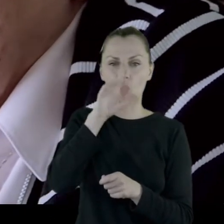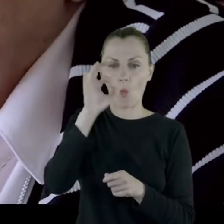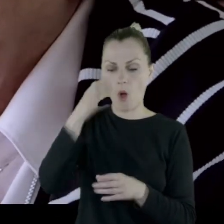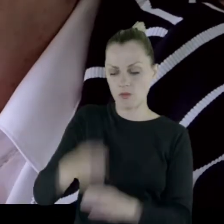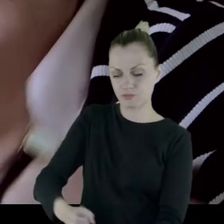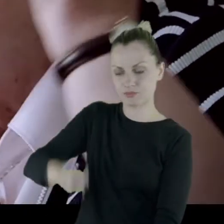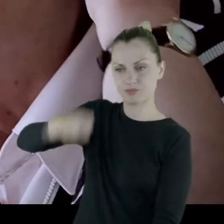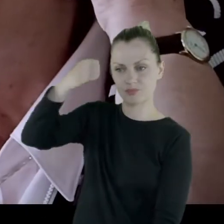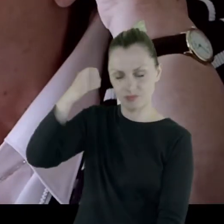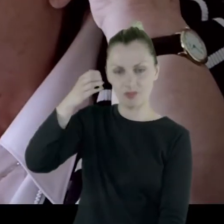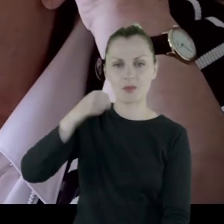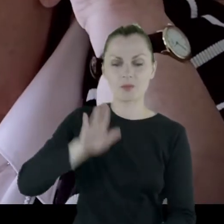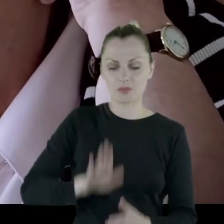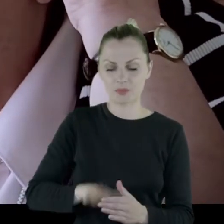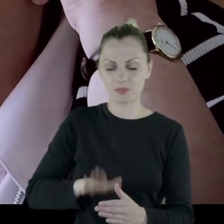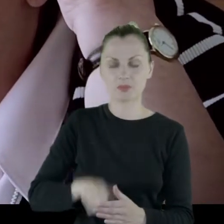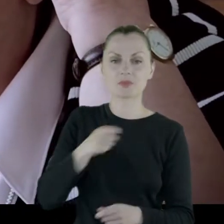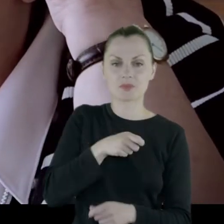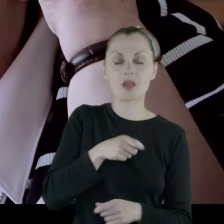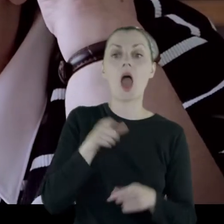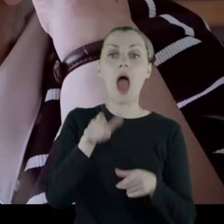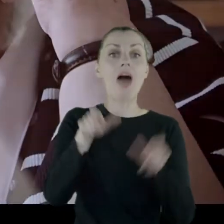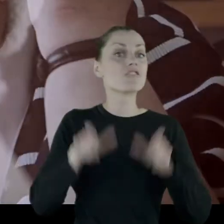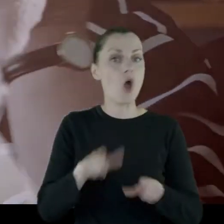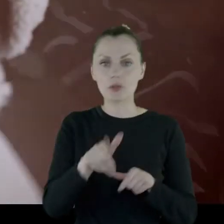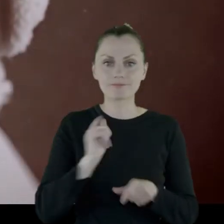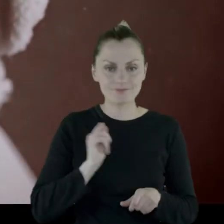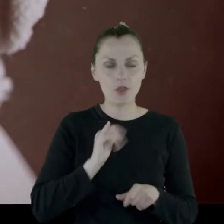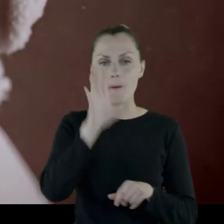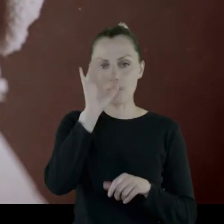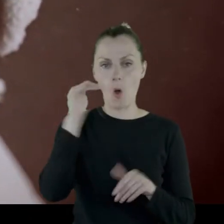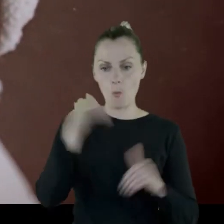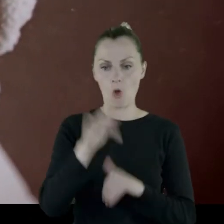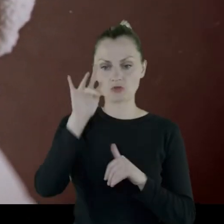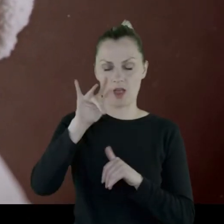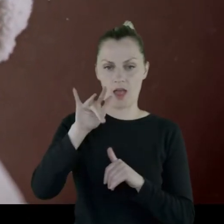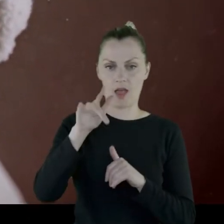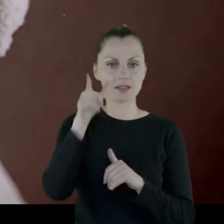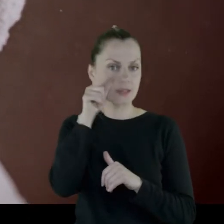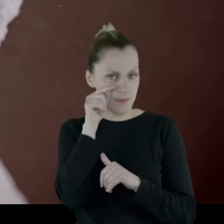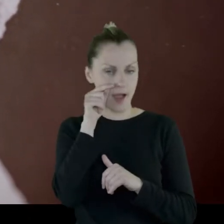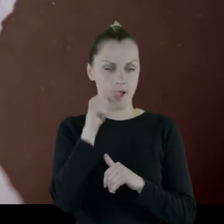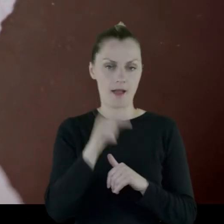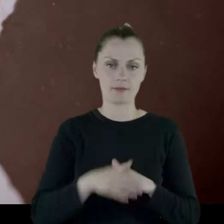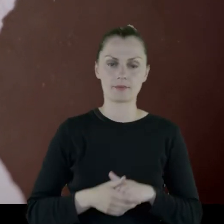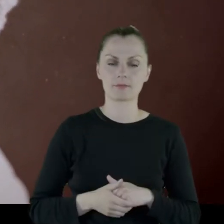Fotel był o tyle dobry, że można było spać na tym fotelu.